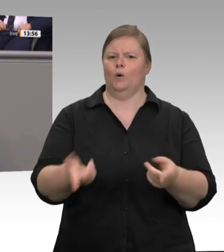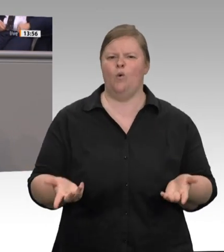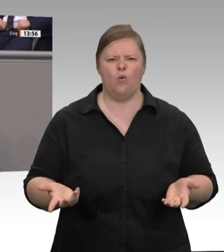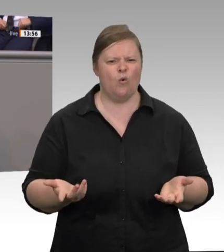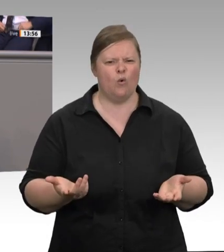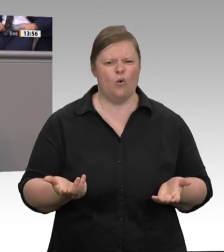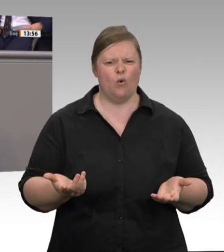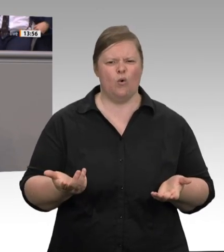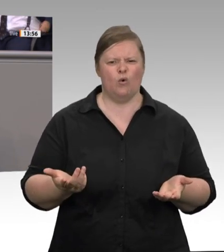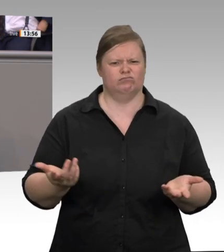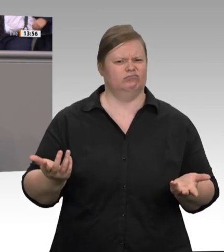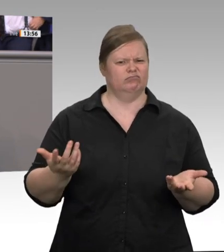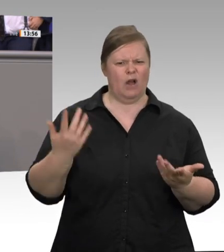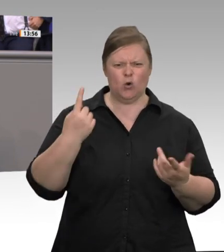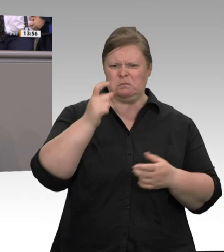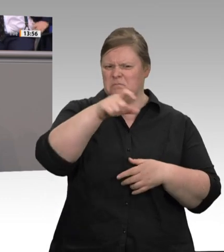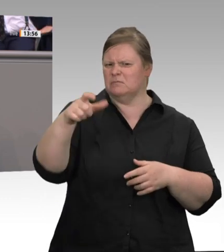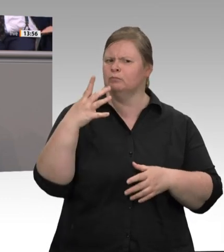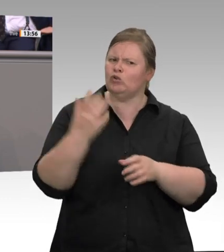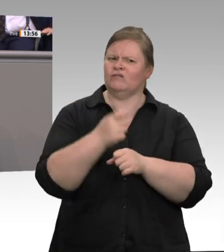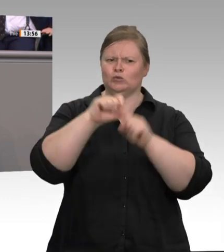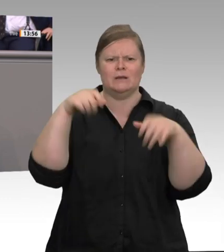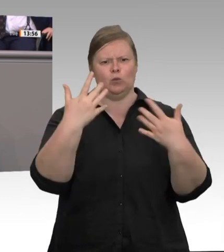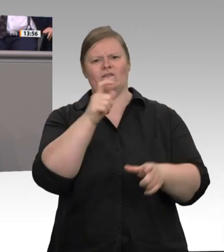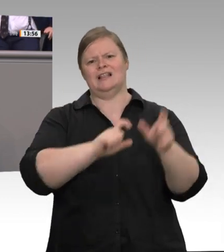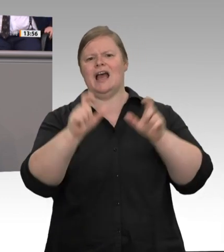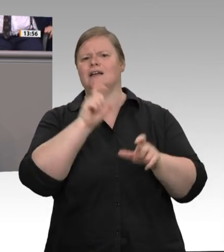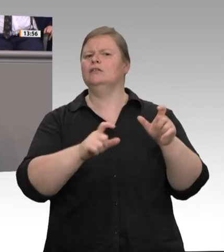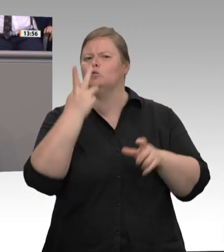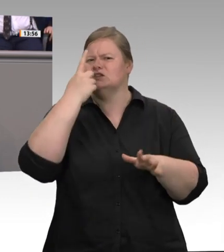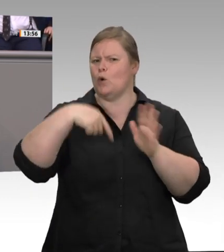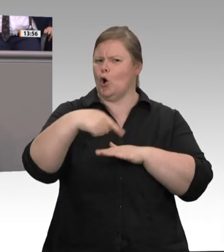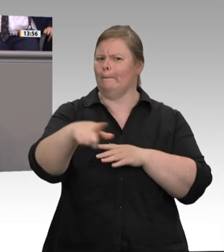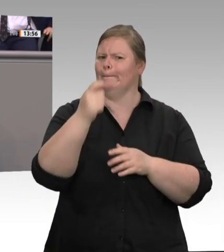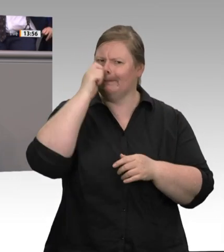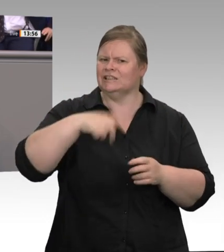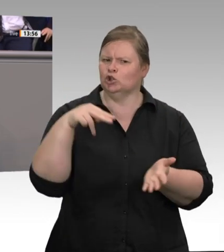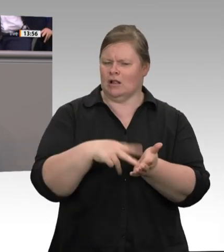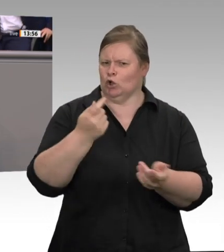spreche bewusst von einer Industrie – angenommen hat. Die zehn größten Konzerne